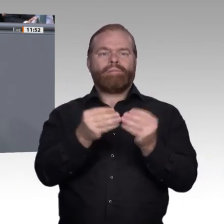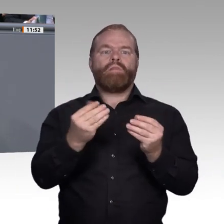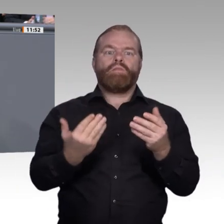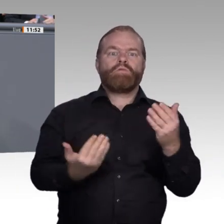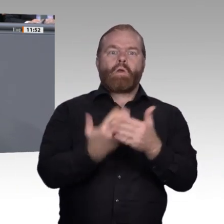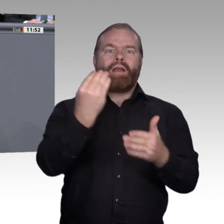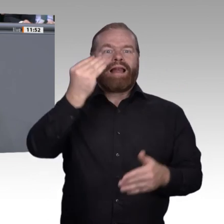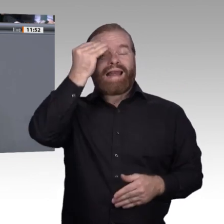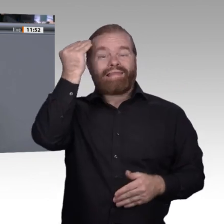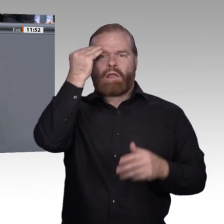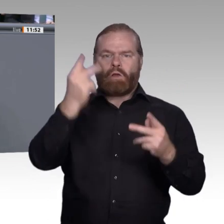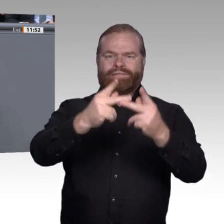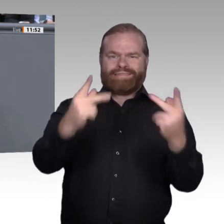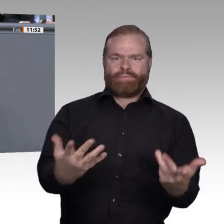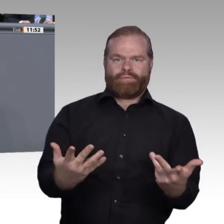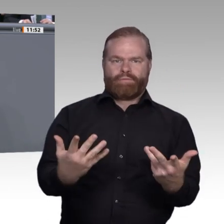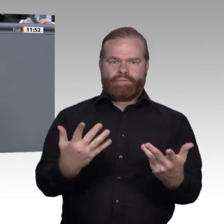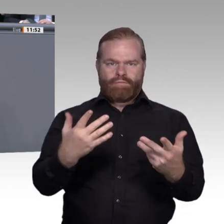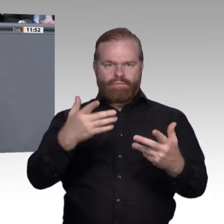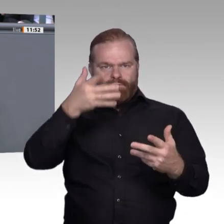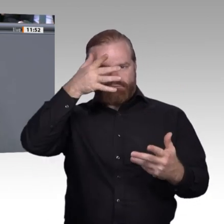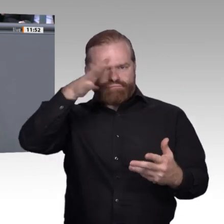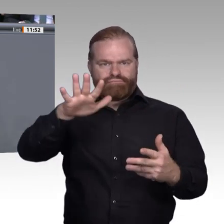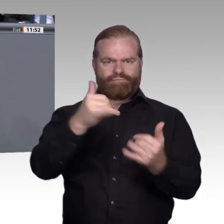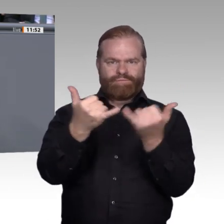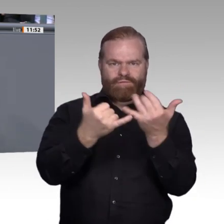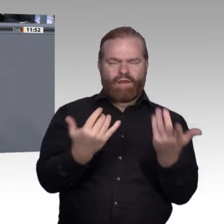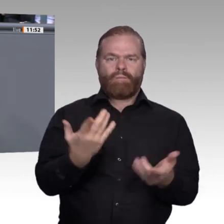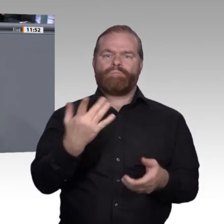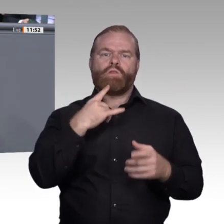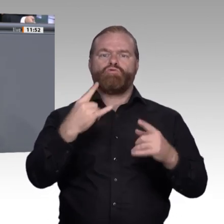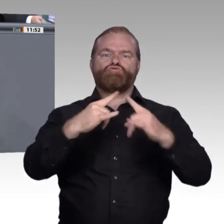Wir brauchen gut ausgebildete Lehrerinnen und Lehrer und müssen deswegen über die